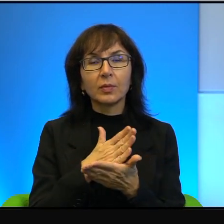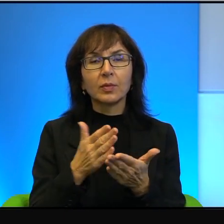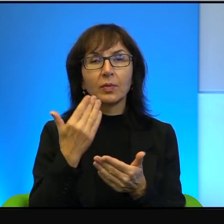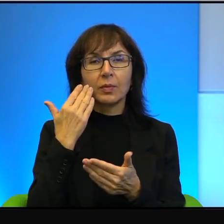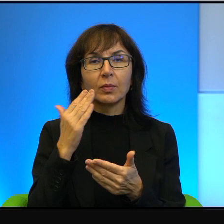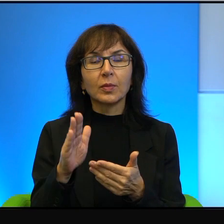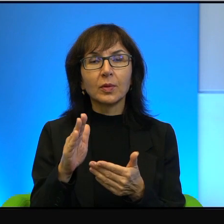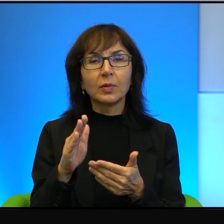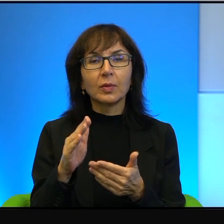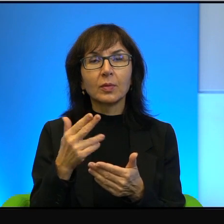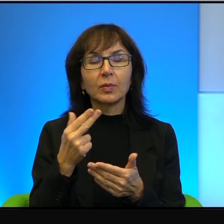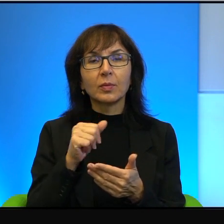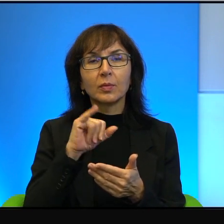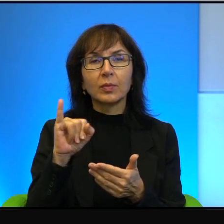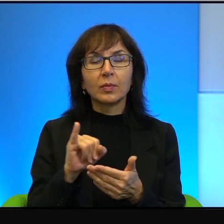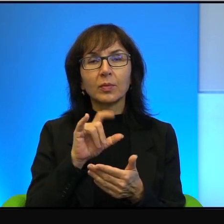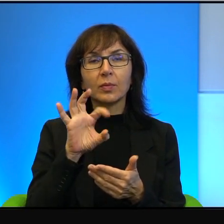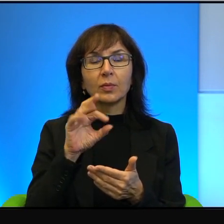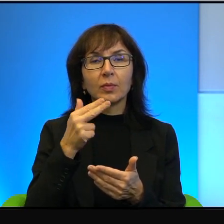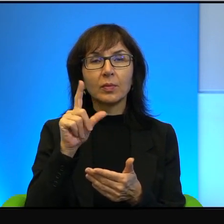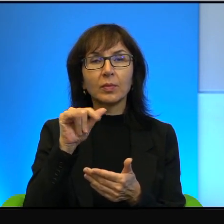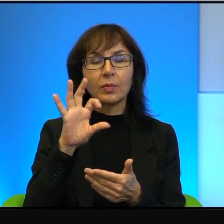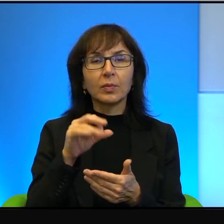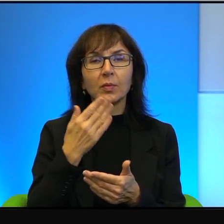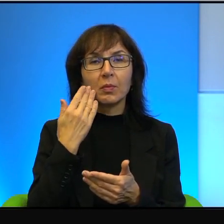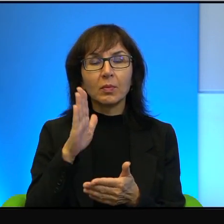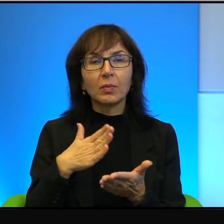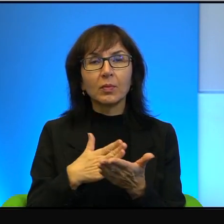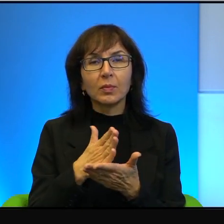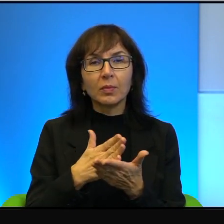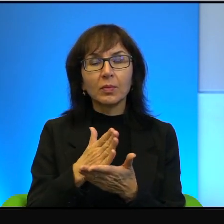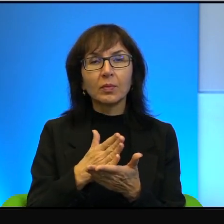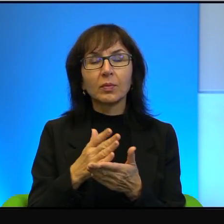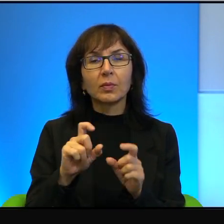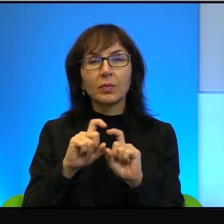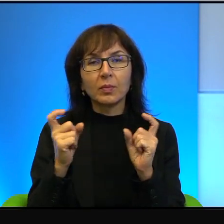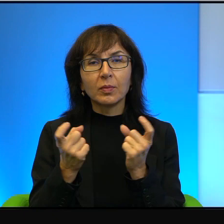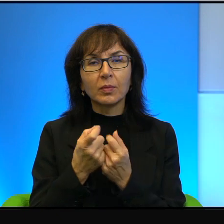nacjonalistyczny i bardzo religijny i w dalszym ciągu może być liderem właśnie,